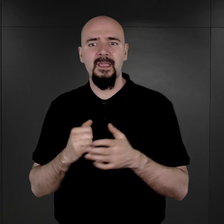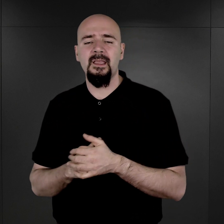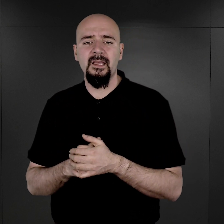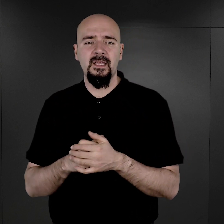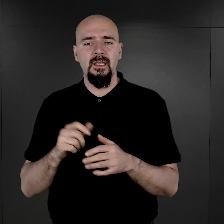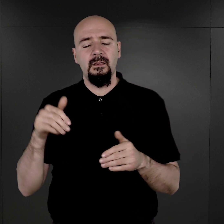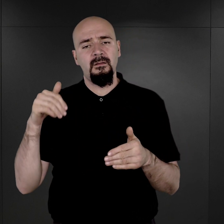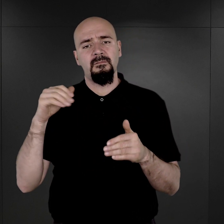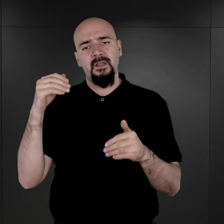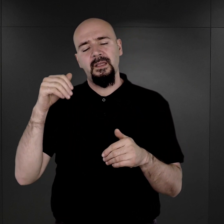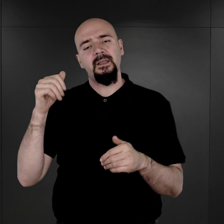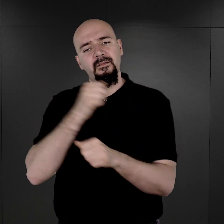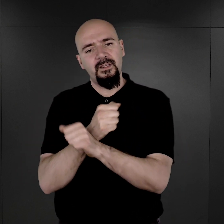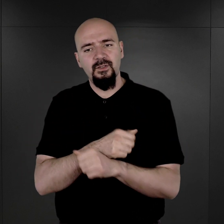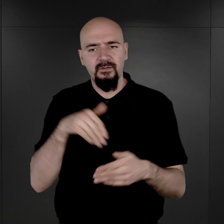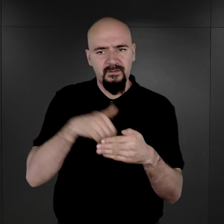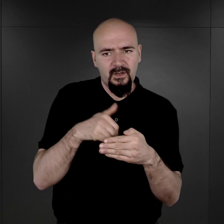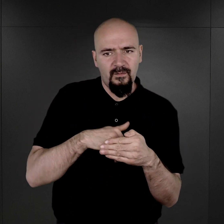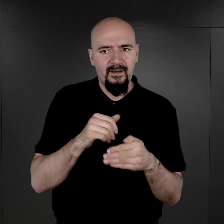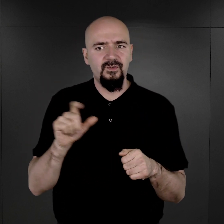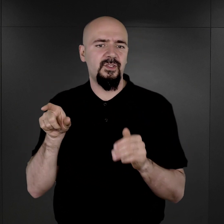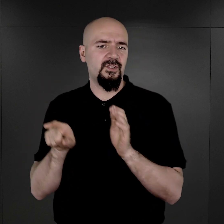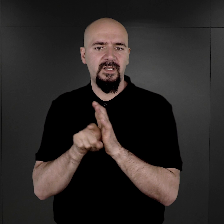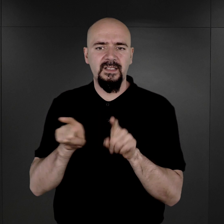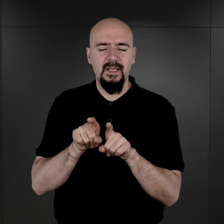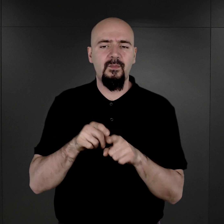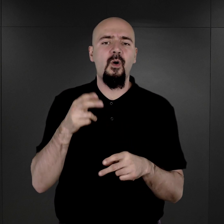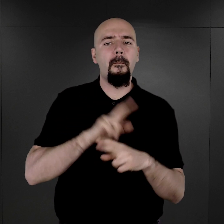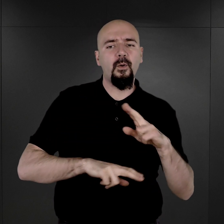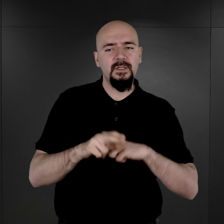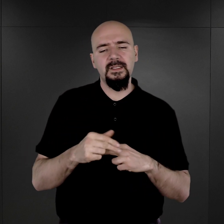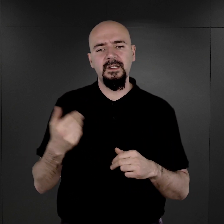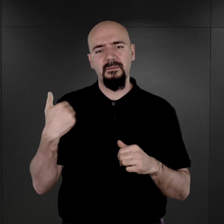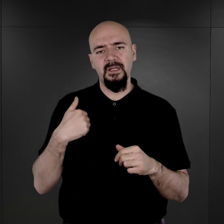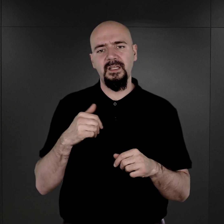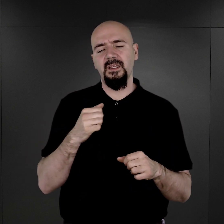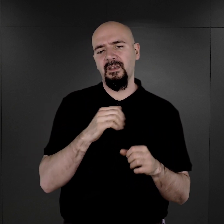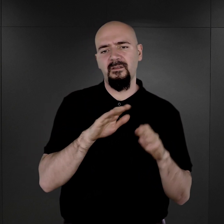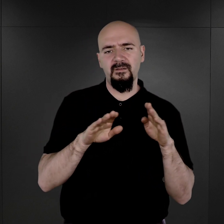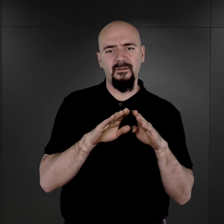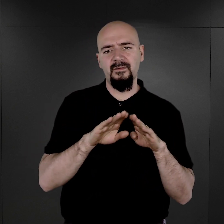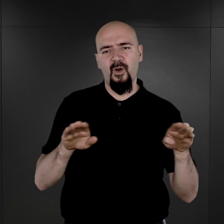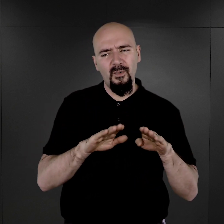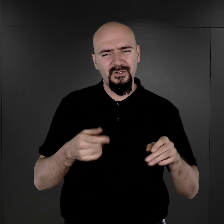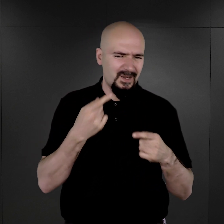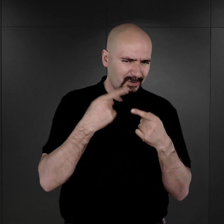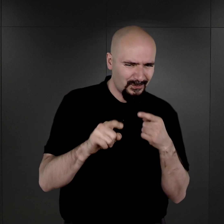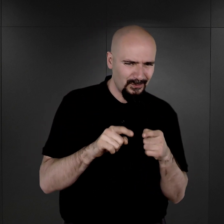Więźniowie wychowawczy czy również więźniowie policyjni przebywali, mieli przebywać, w każdym razie, w obozie, dość krótko,